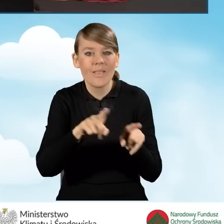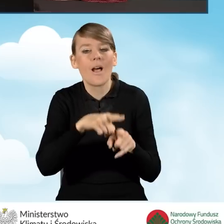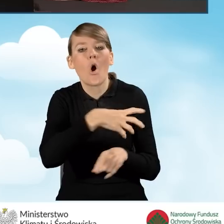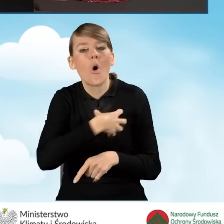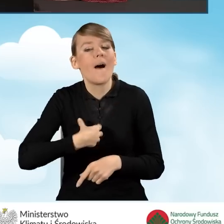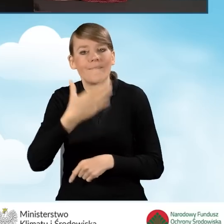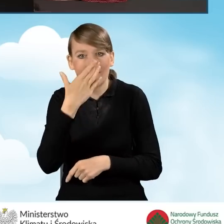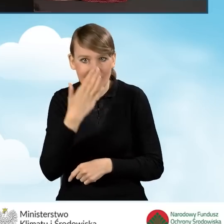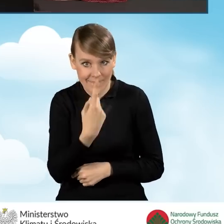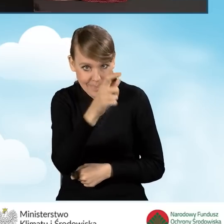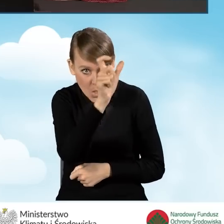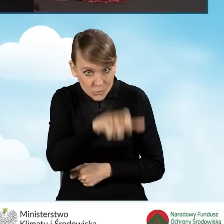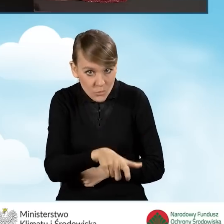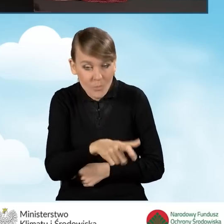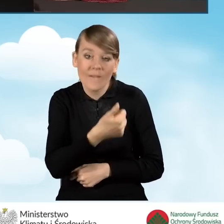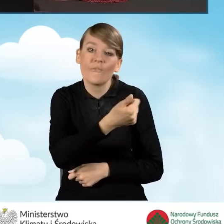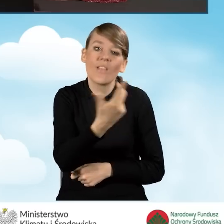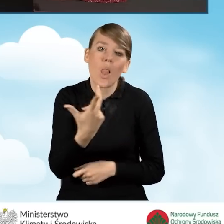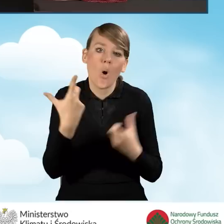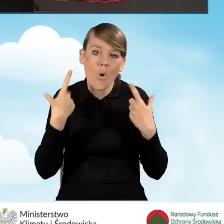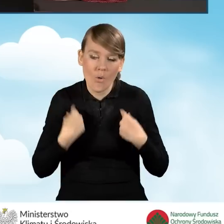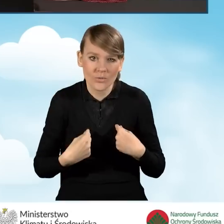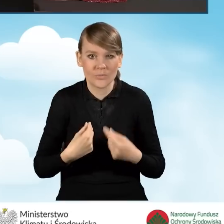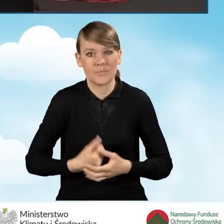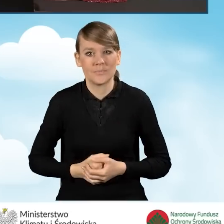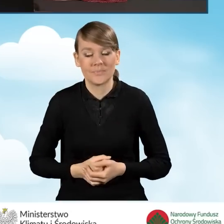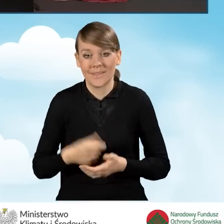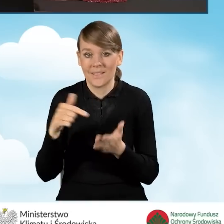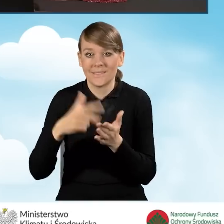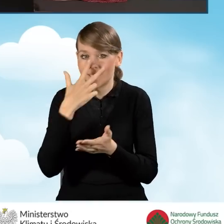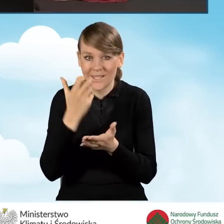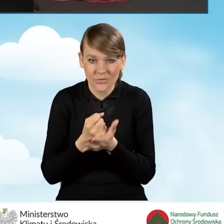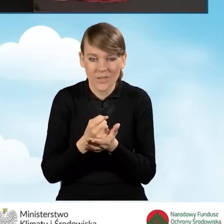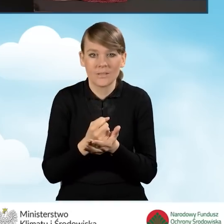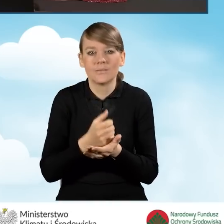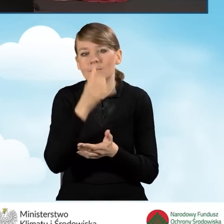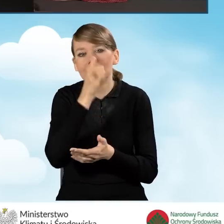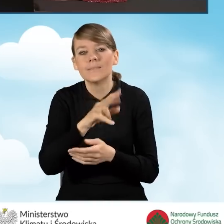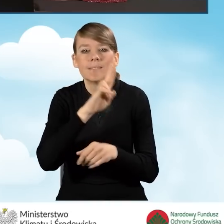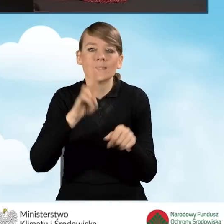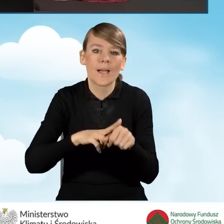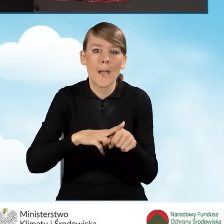czy jest to gospodarstwo jednoosobowe, czy też wieloosobowe. Zaświadczenie nie może być wydane z datą wcześniejszą,